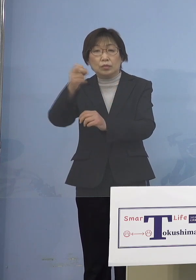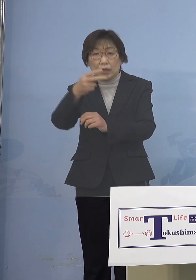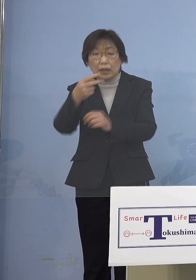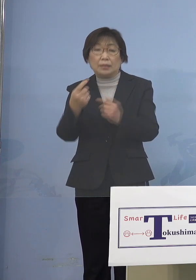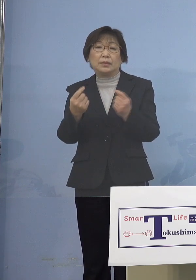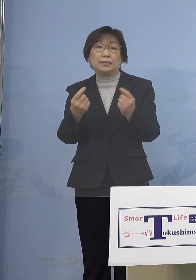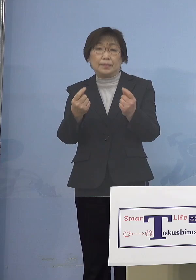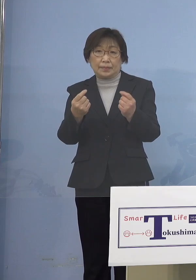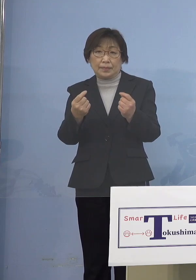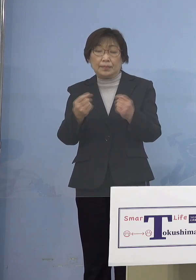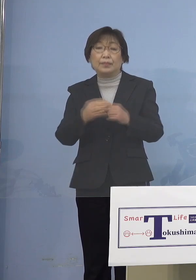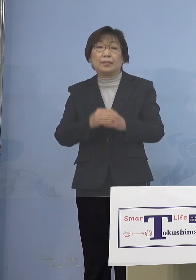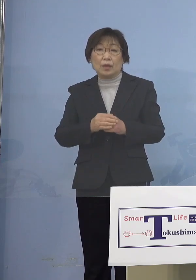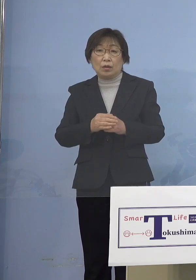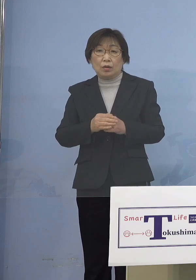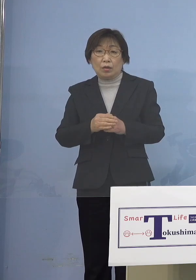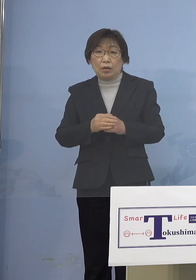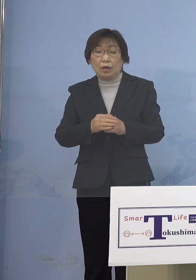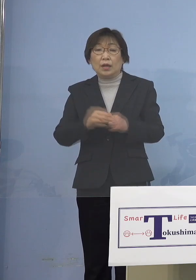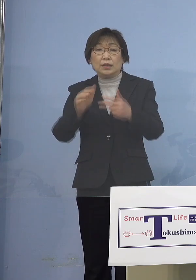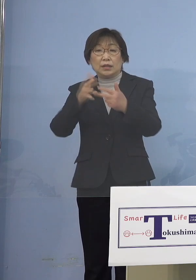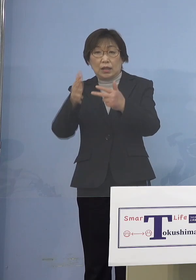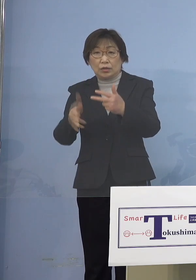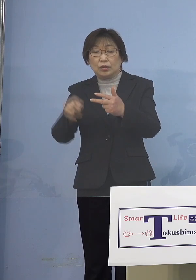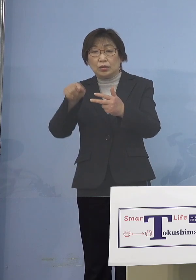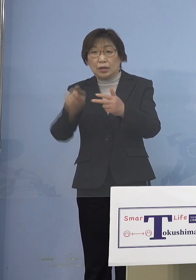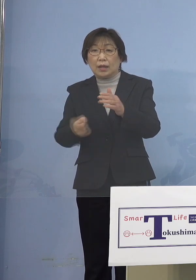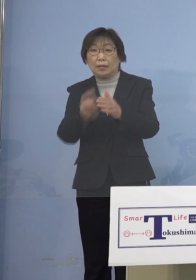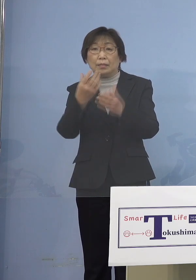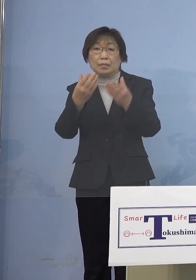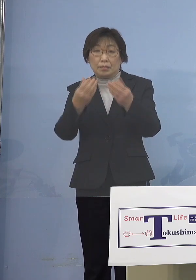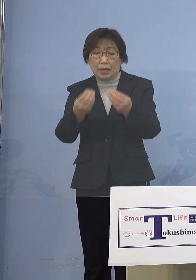（児童等利用施設）において確認され この施設において感染が拡大した